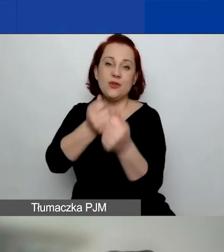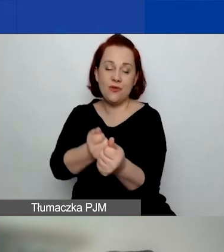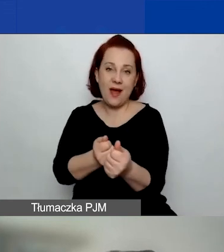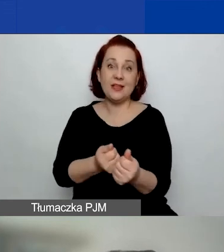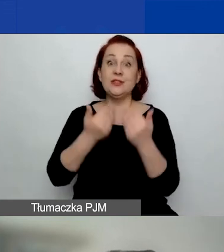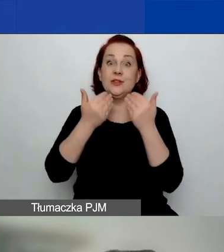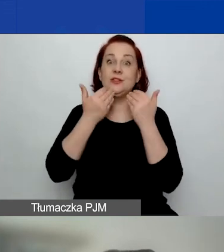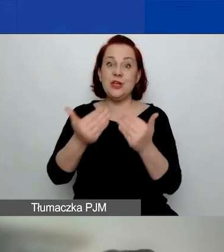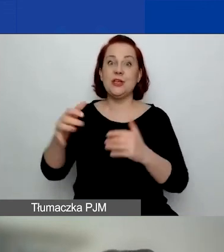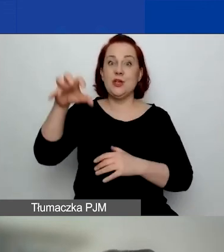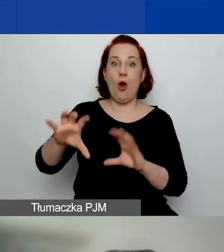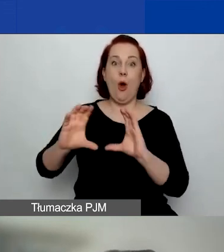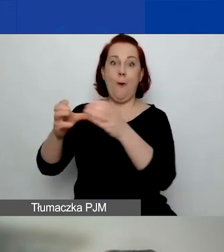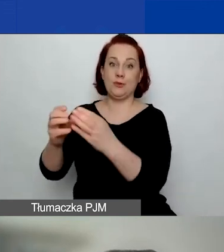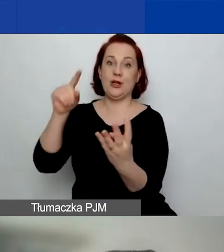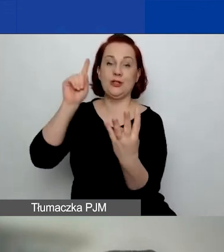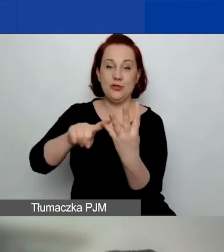wsparcie rozwoju sektora społecznego.